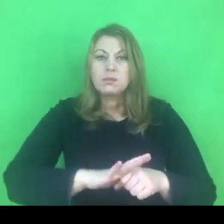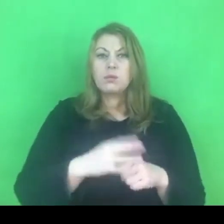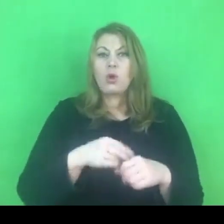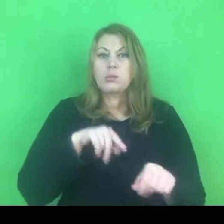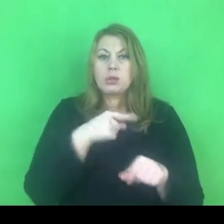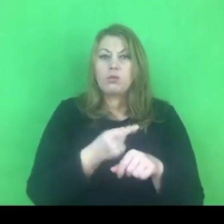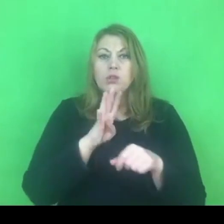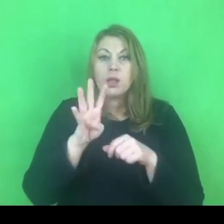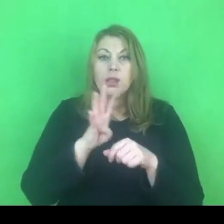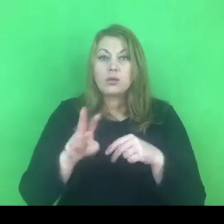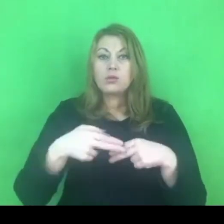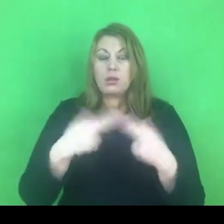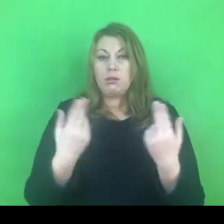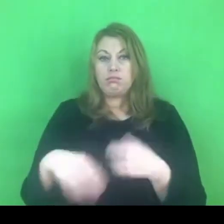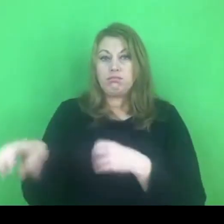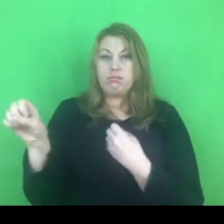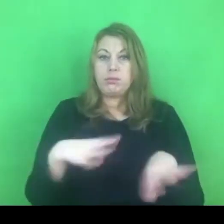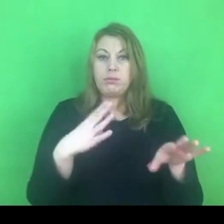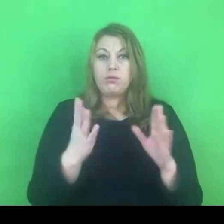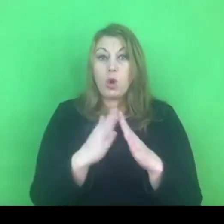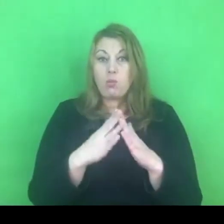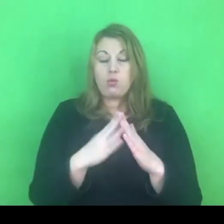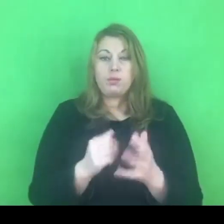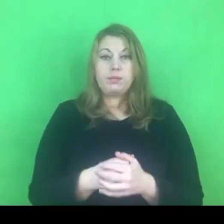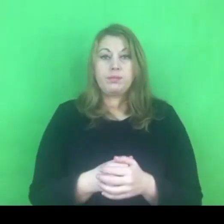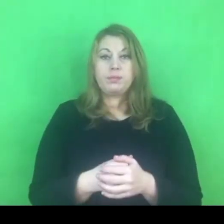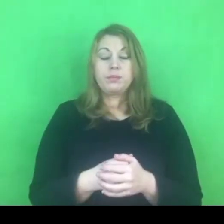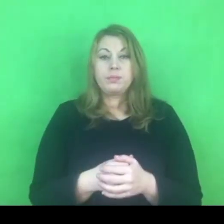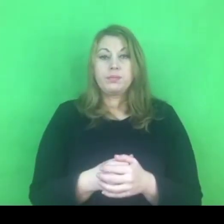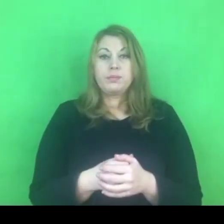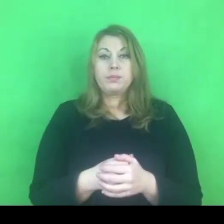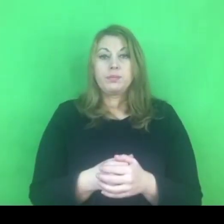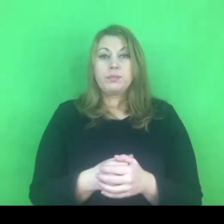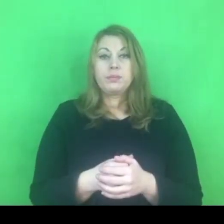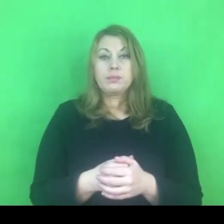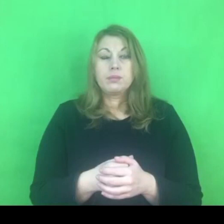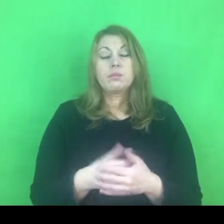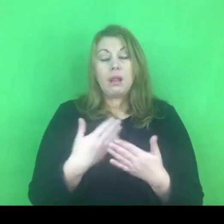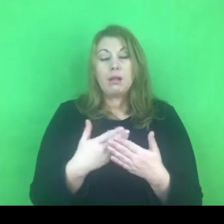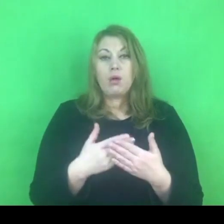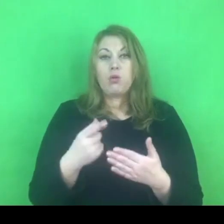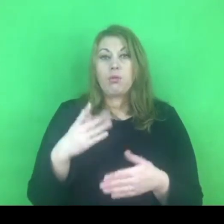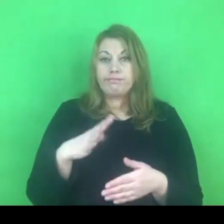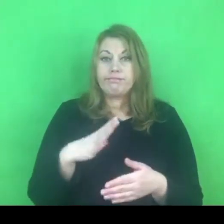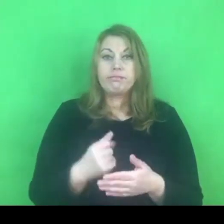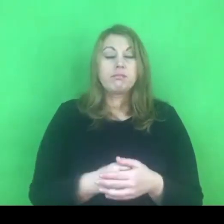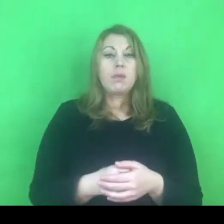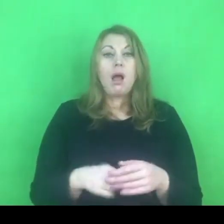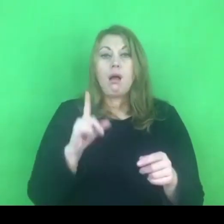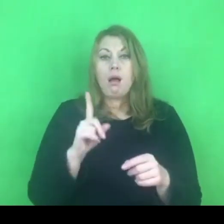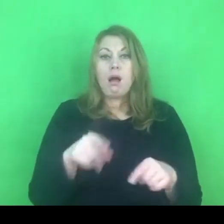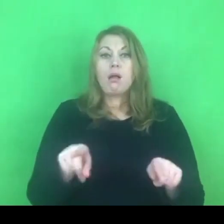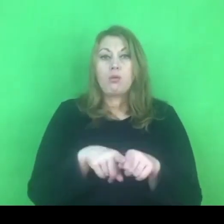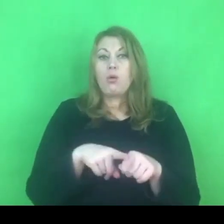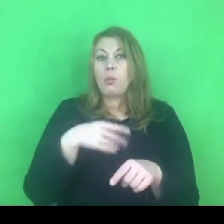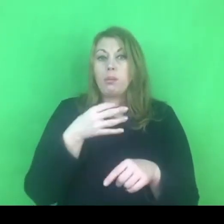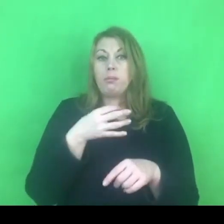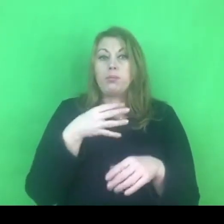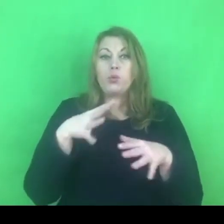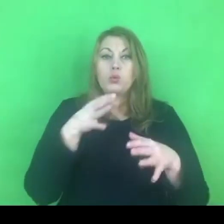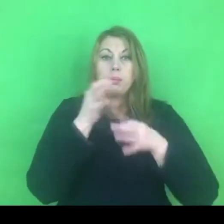to też oprócz korzyści pojawia się szereg pytań o tym, co dalej.